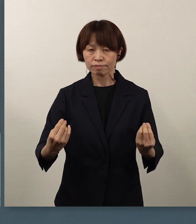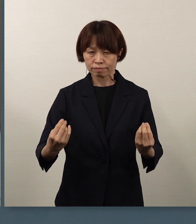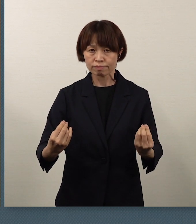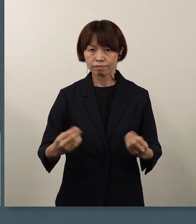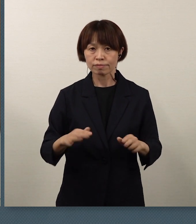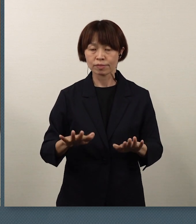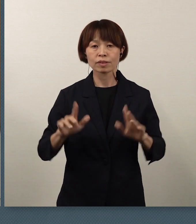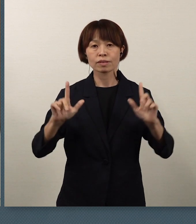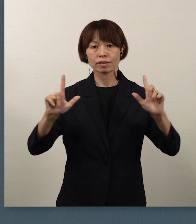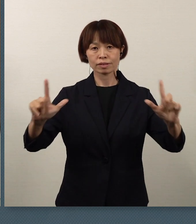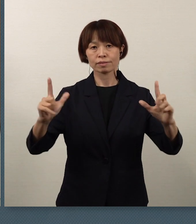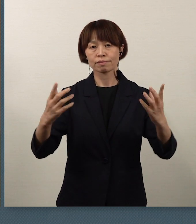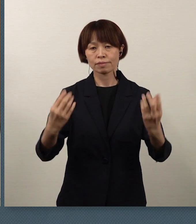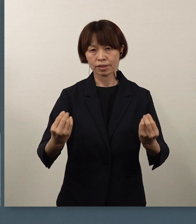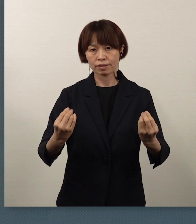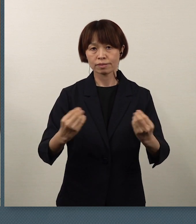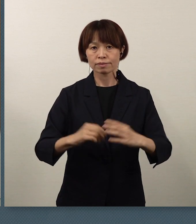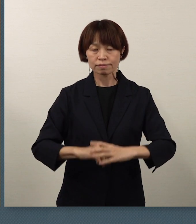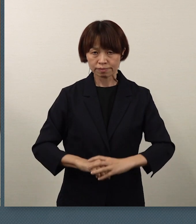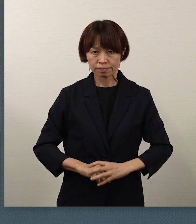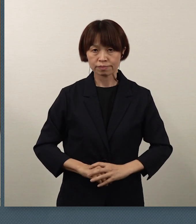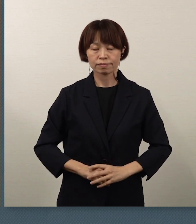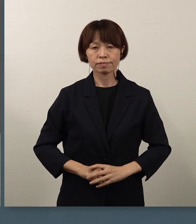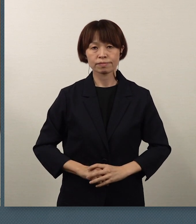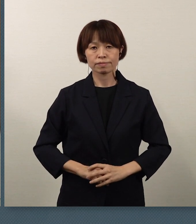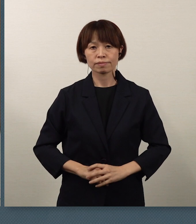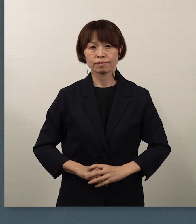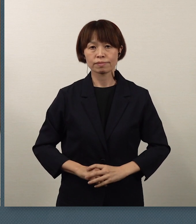公表をさせていただきました